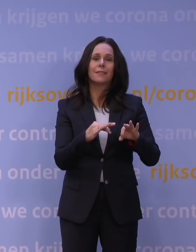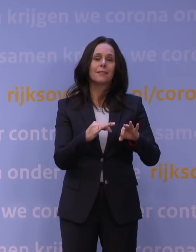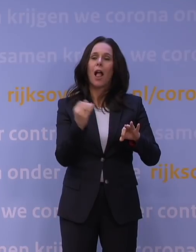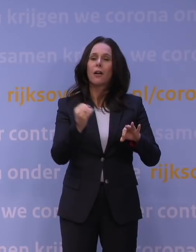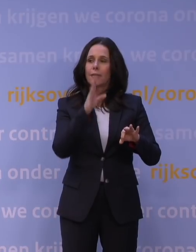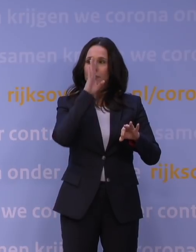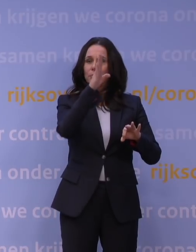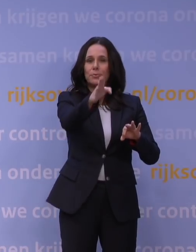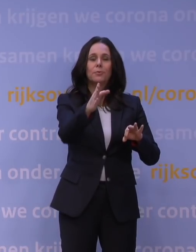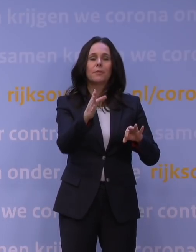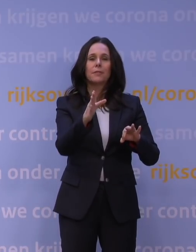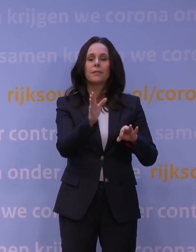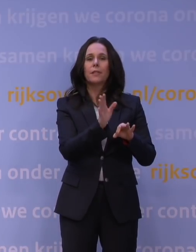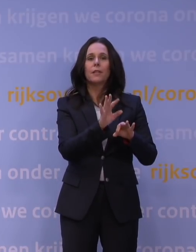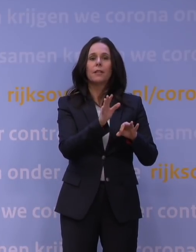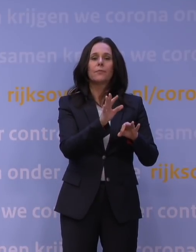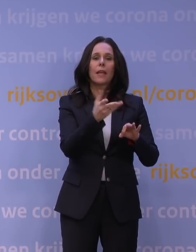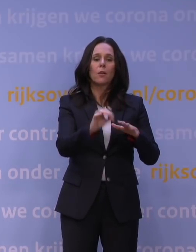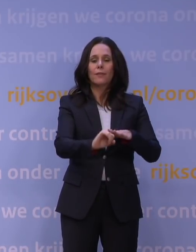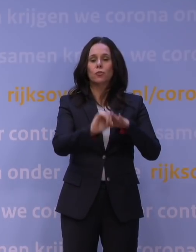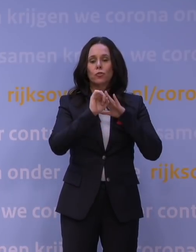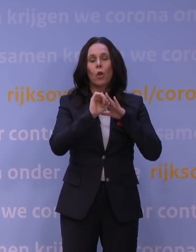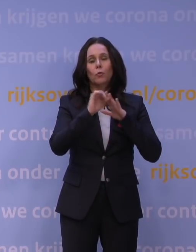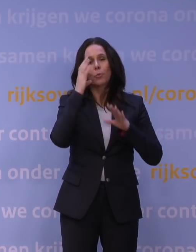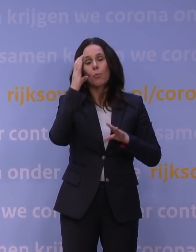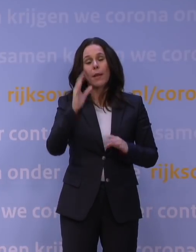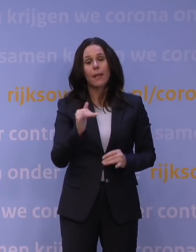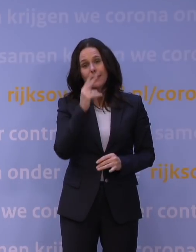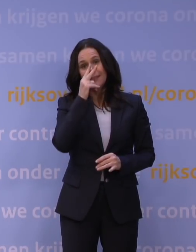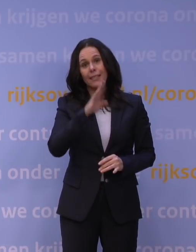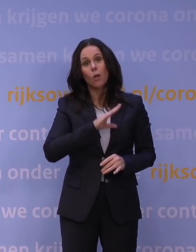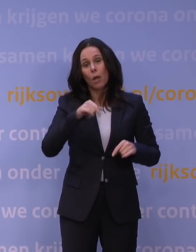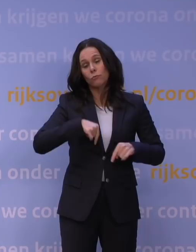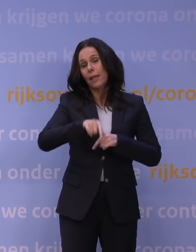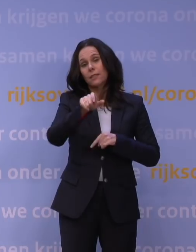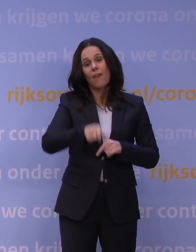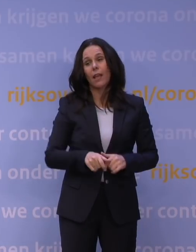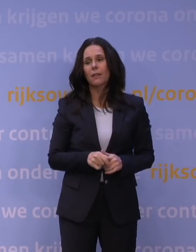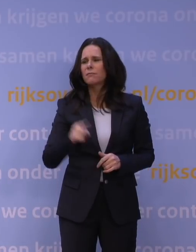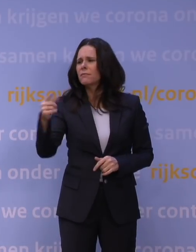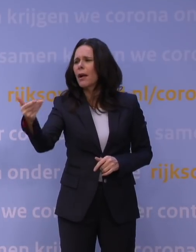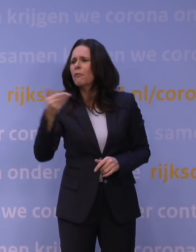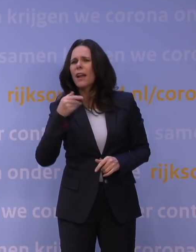en is er ook wel 's een draagvlakissue, dat zie ik ook, maar niet door deze week. Maar vindt u dat er nu een draagvlakissue is,